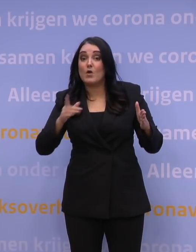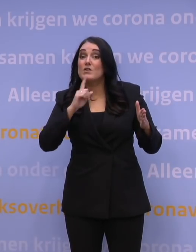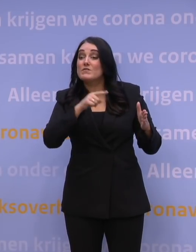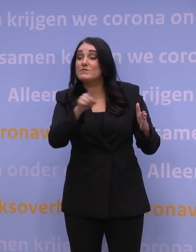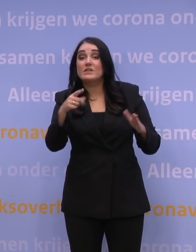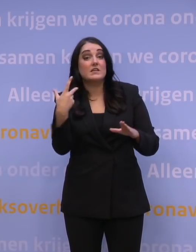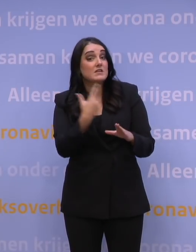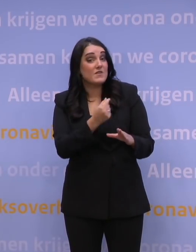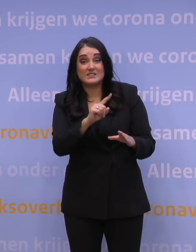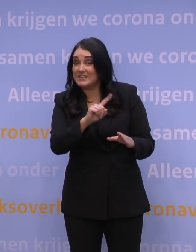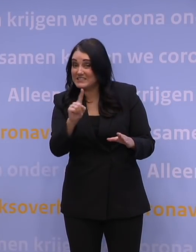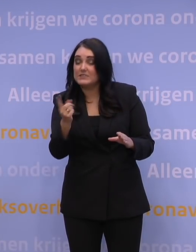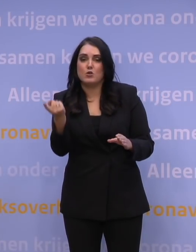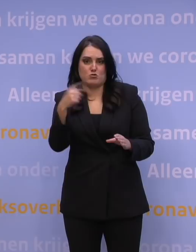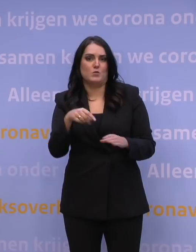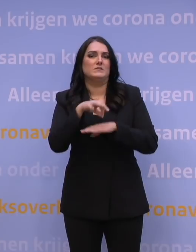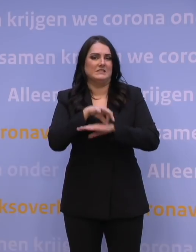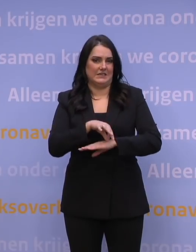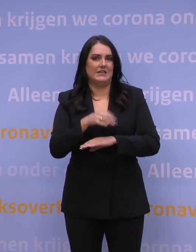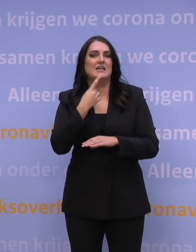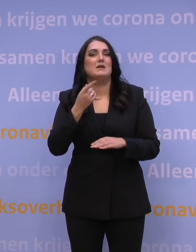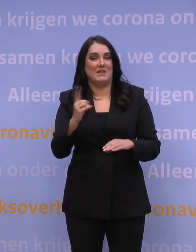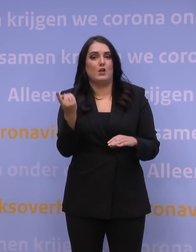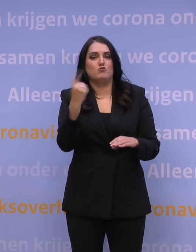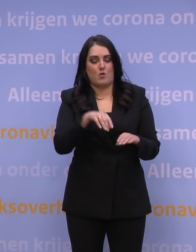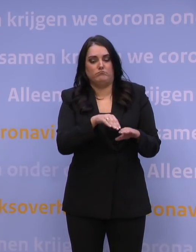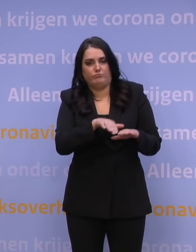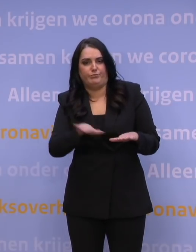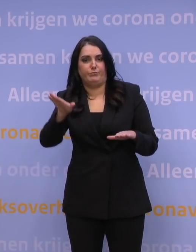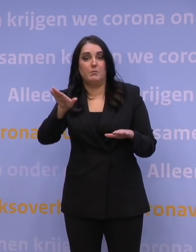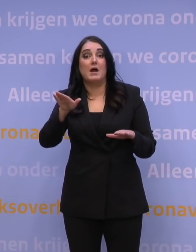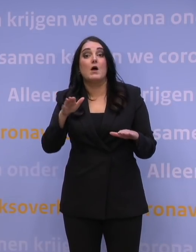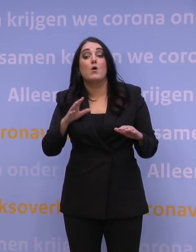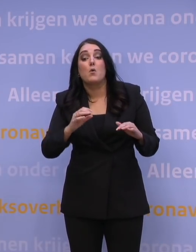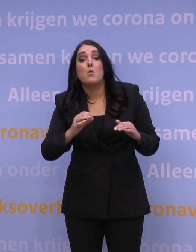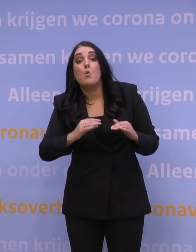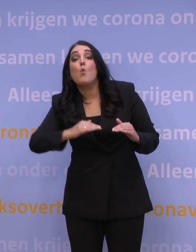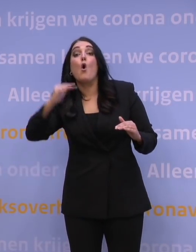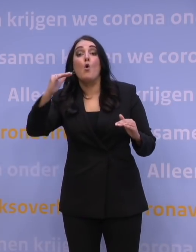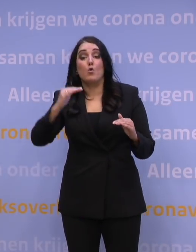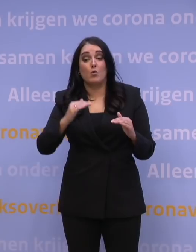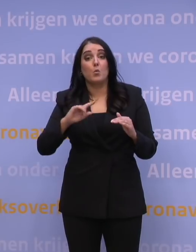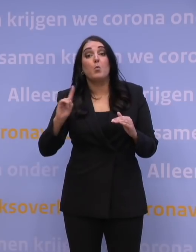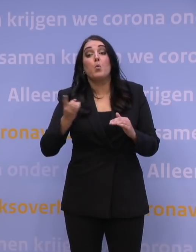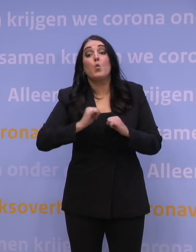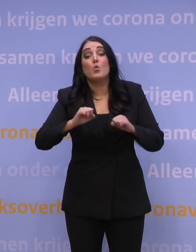ziek zou gaan worden. Dus dat we te maken zouden krijgen met oplevingen. We wisten niet exact hoe hoog die opleving zou gaan worden en hoe snel dat allemaal zou gaan,